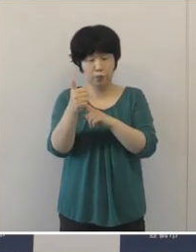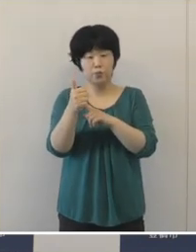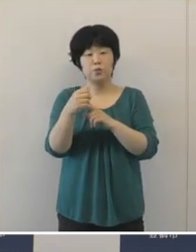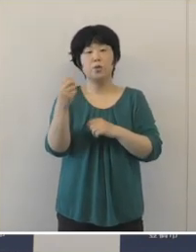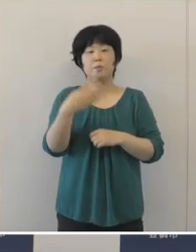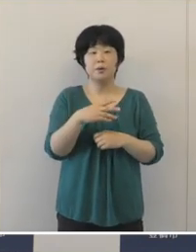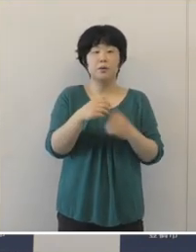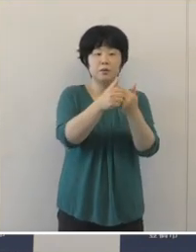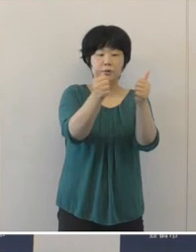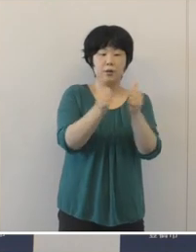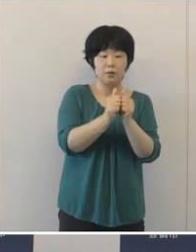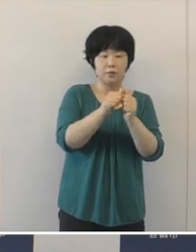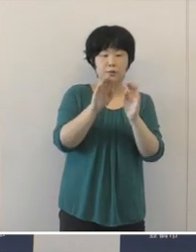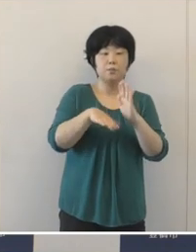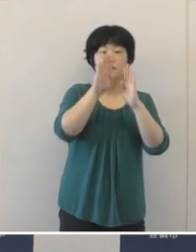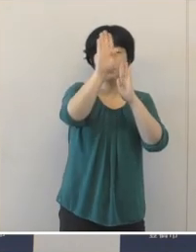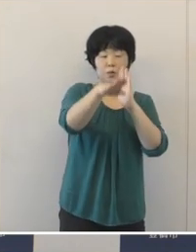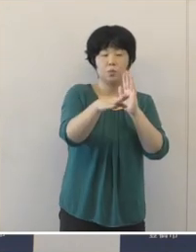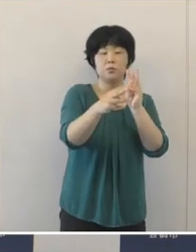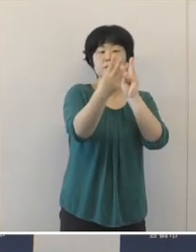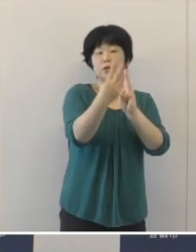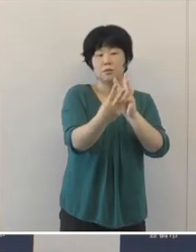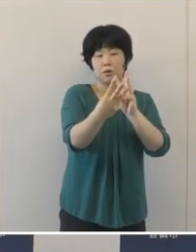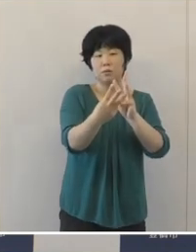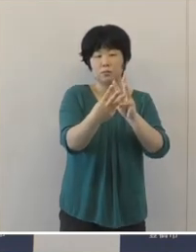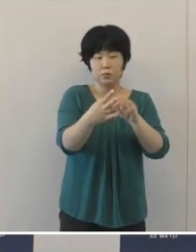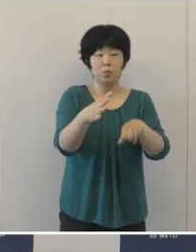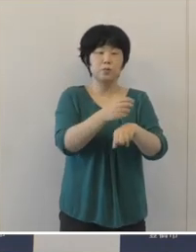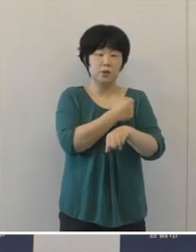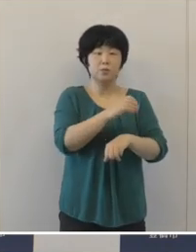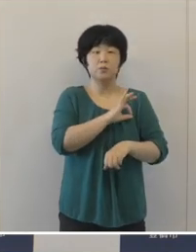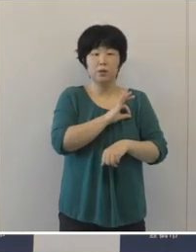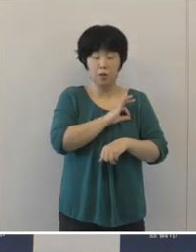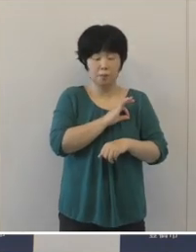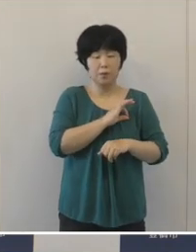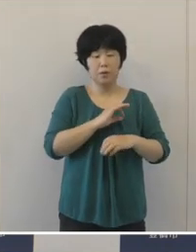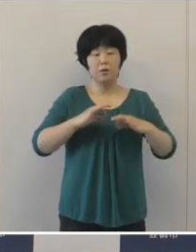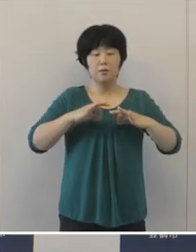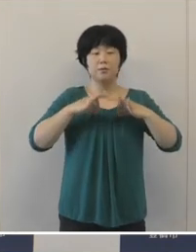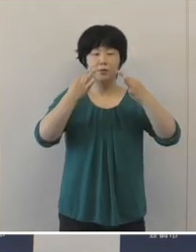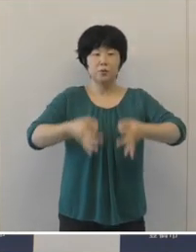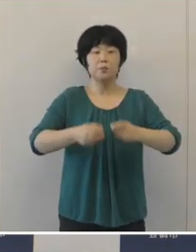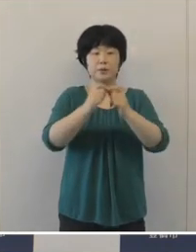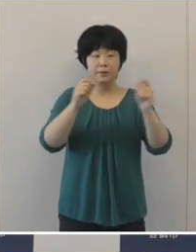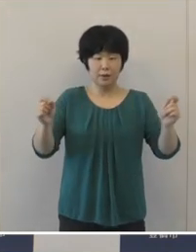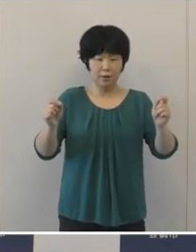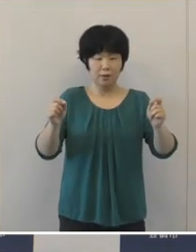男子バスケットボール3x3の富永啓生選手